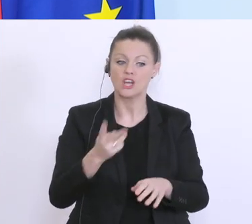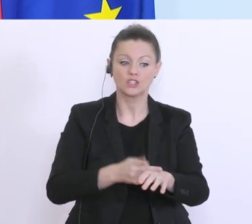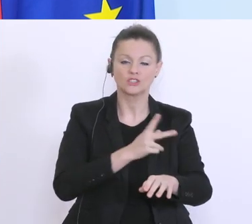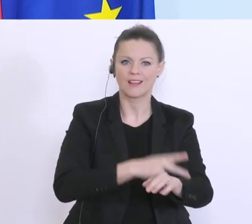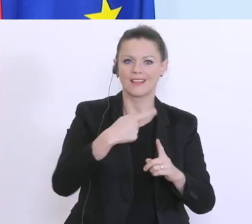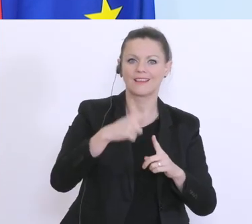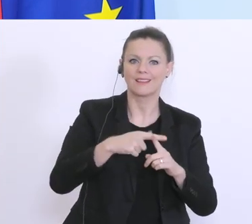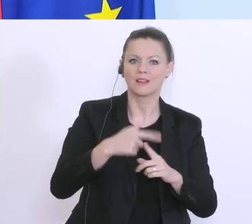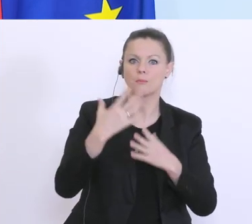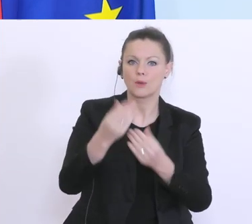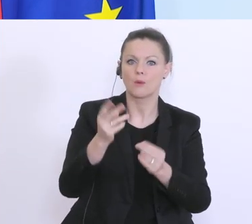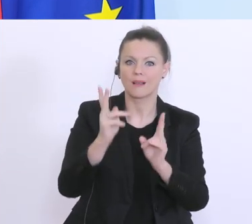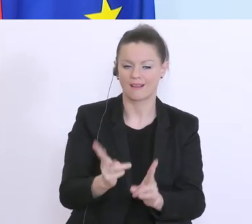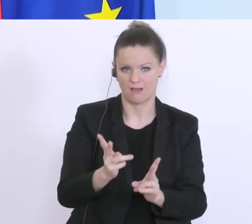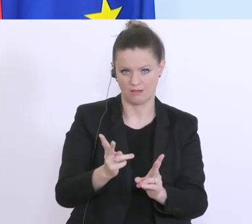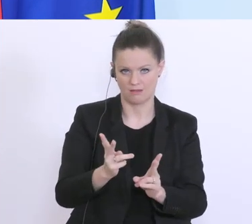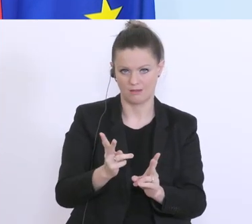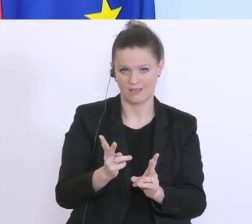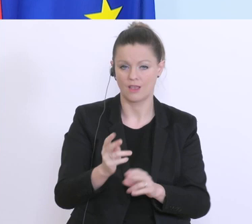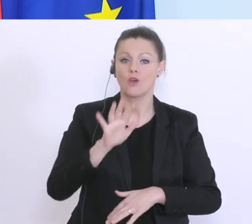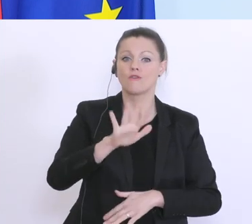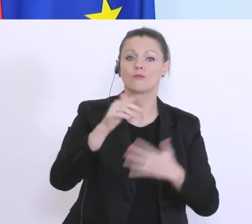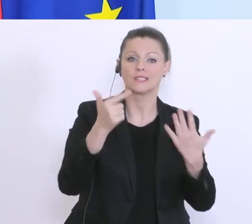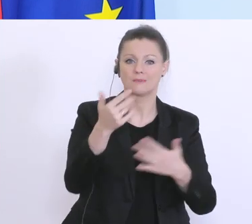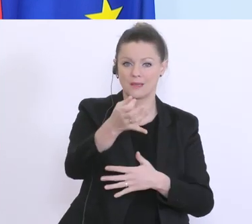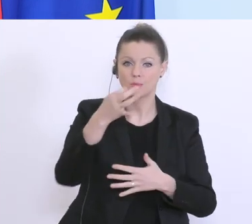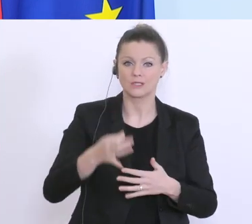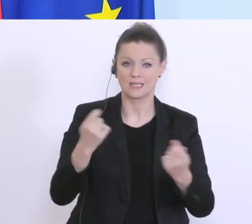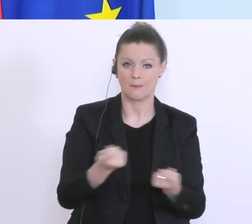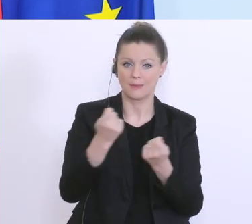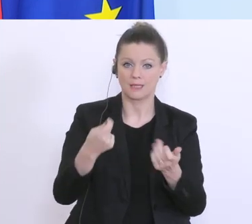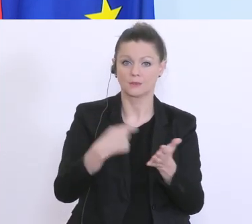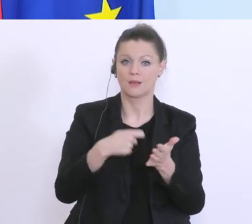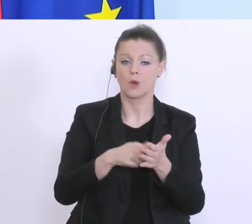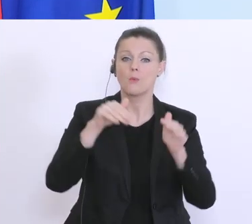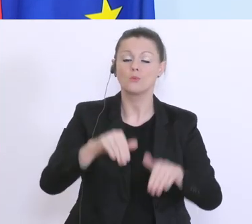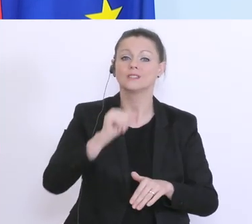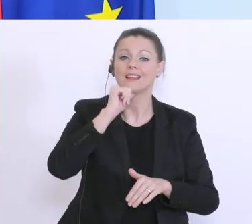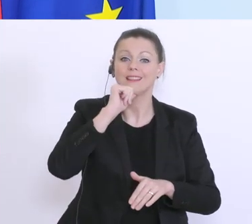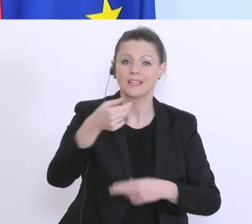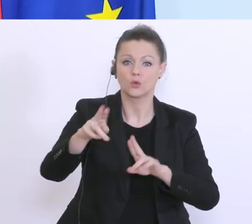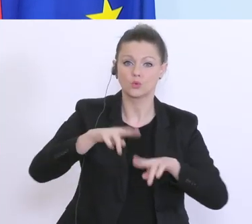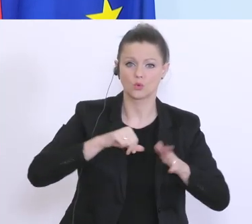wenn man so will. Wovon 75 % der Betriebskosten nicht zurückgezahlt werden müssen, das sind die